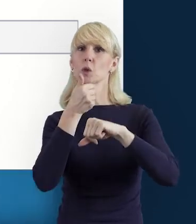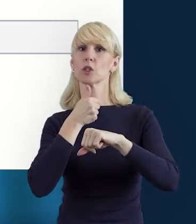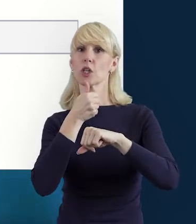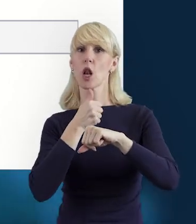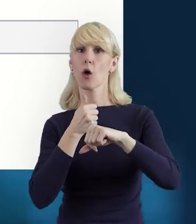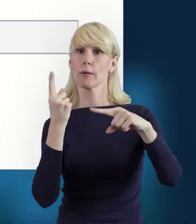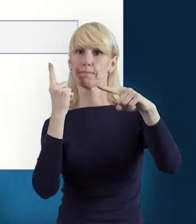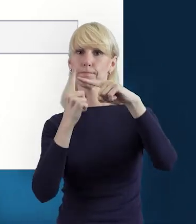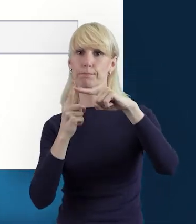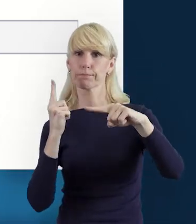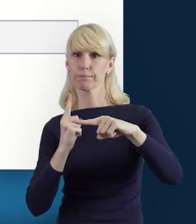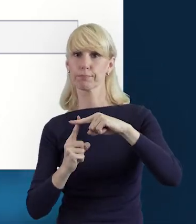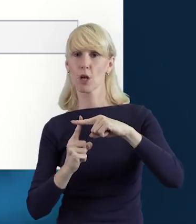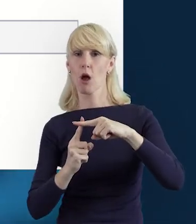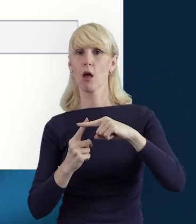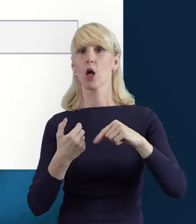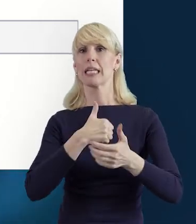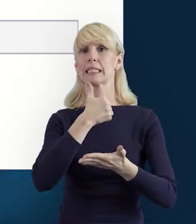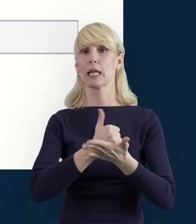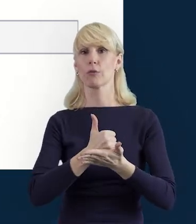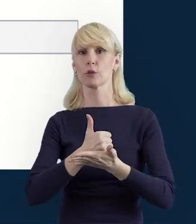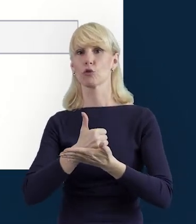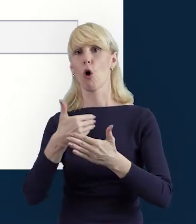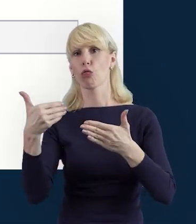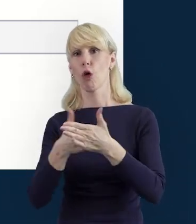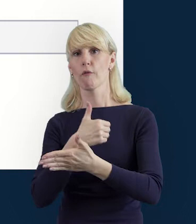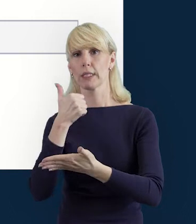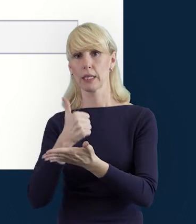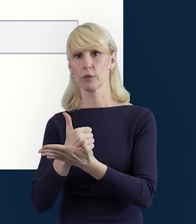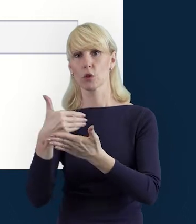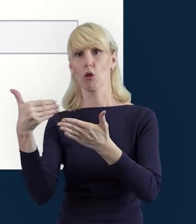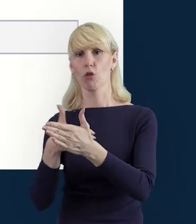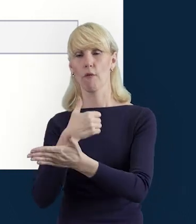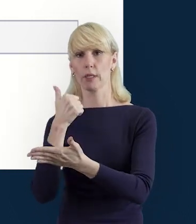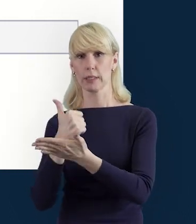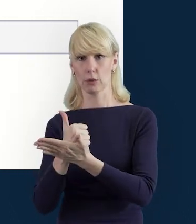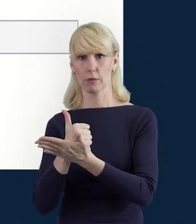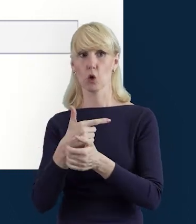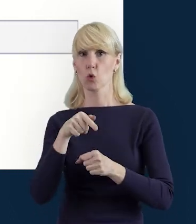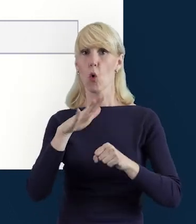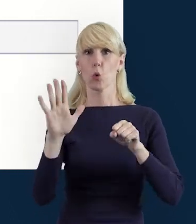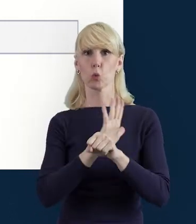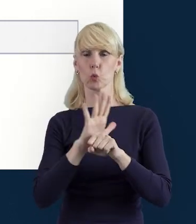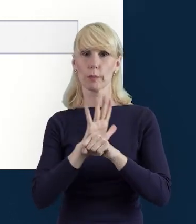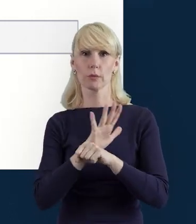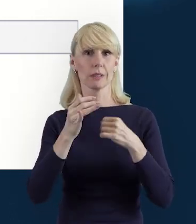Poprzez funkcję „Dodaj stanowisko" system umożliwia wprowadzenie wielu zakresów danych dla różnych stanowisk